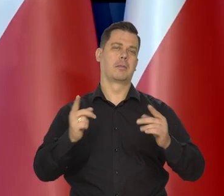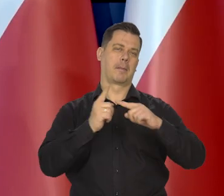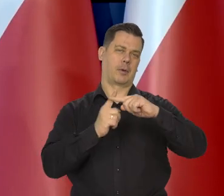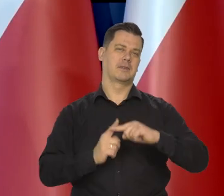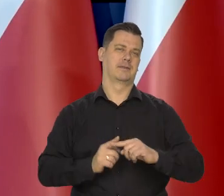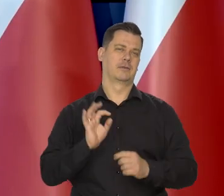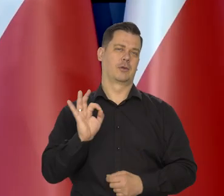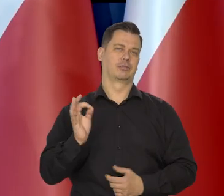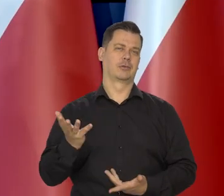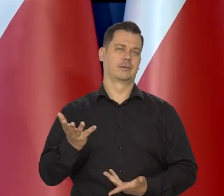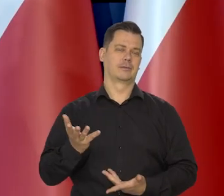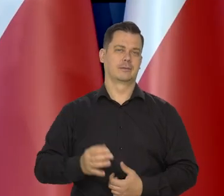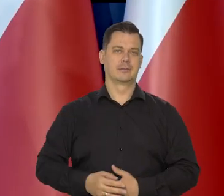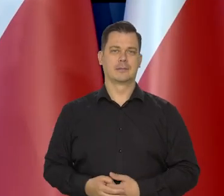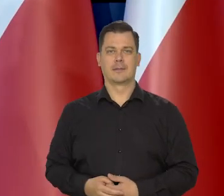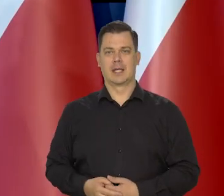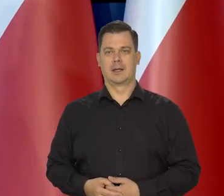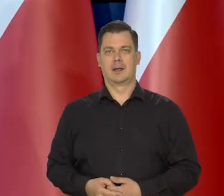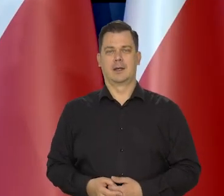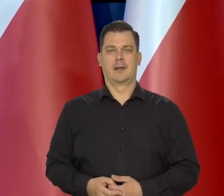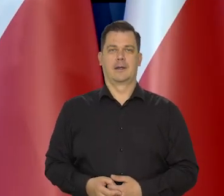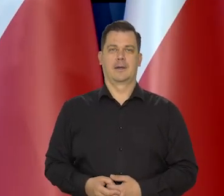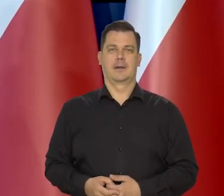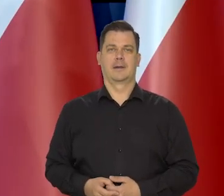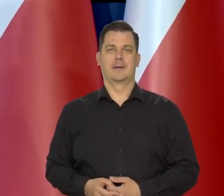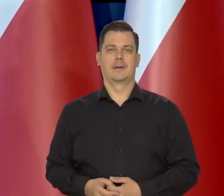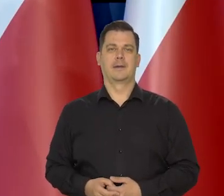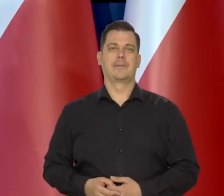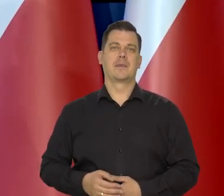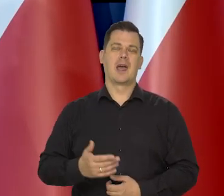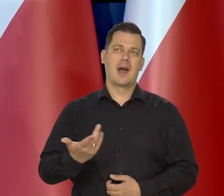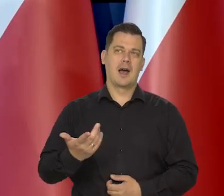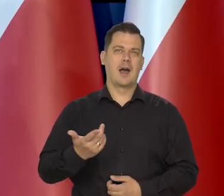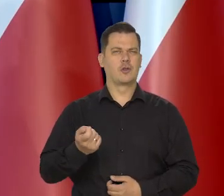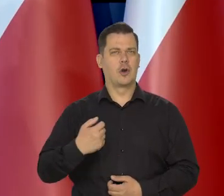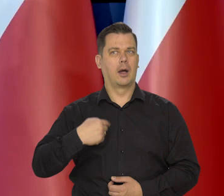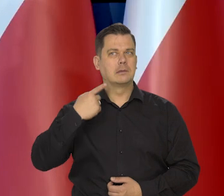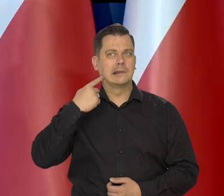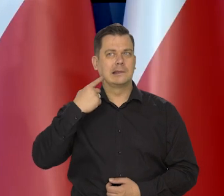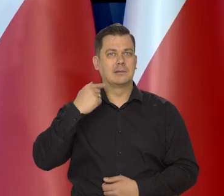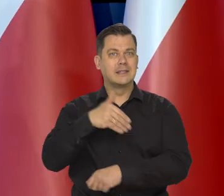i obniżania inflacji. No niemniej pewne sygnały z zagranicy,